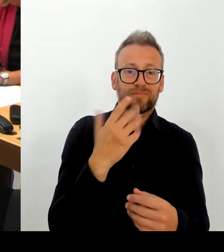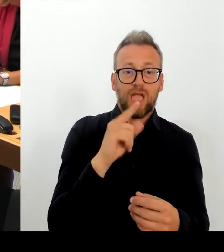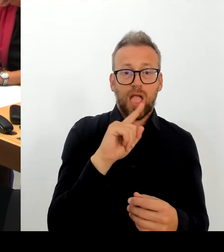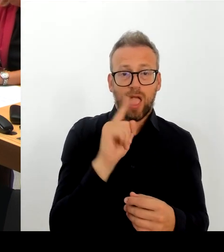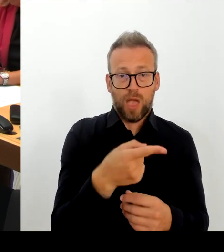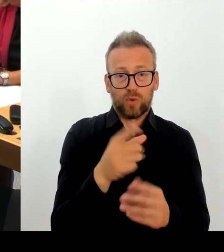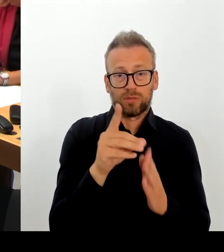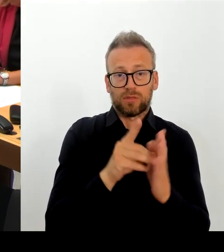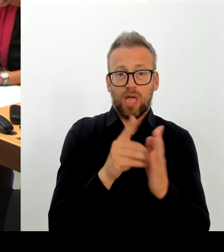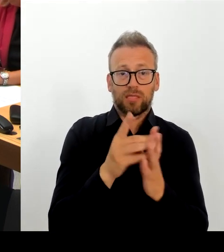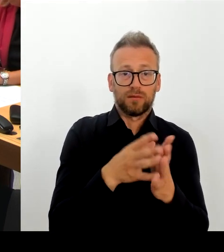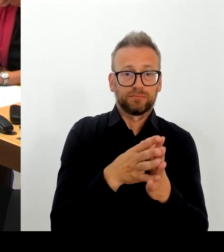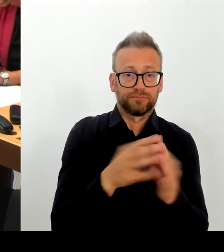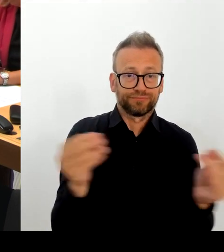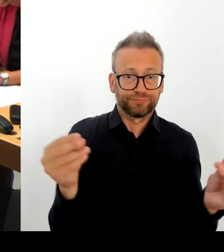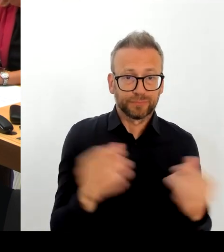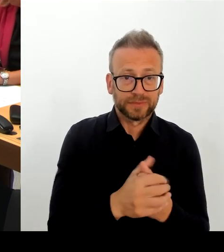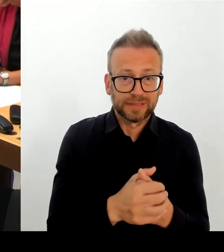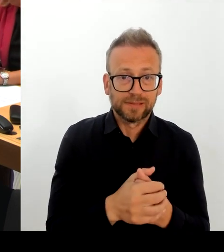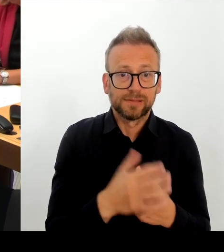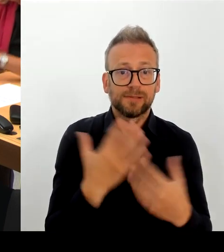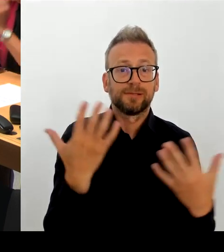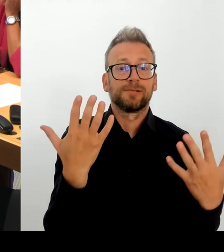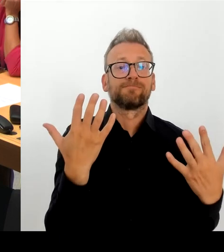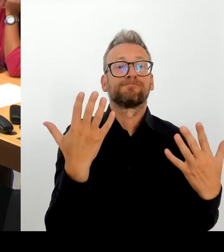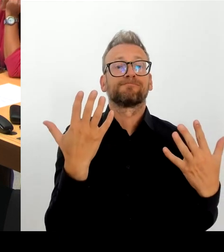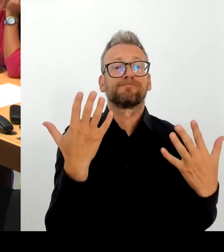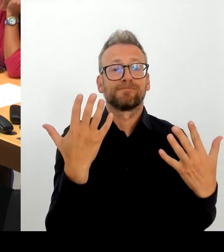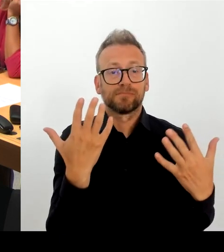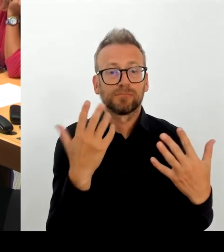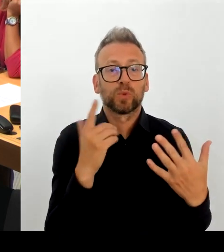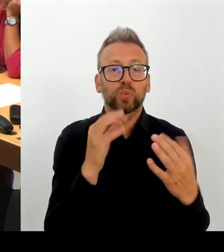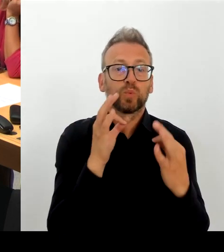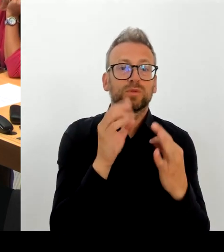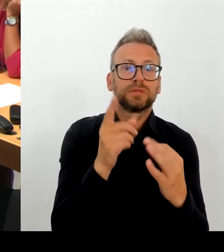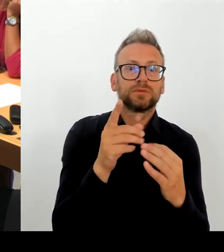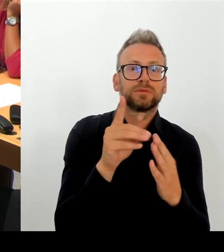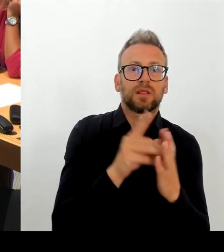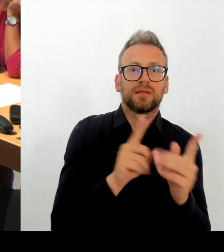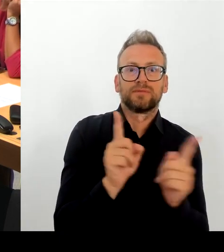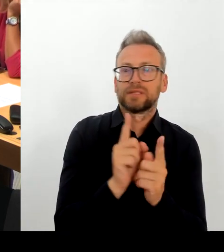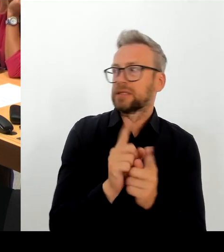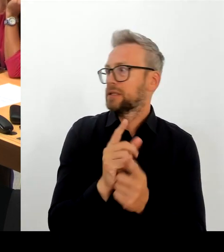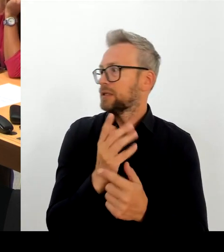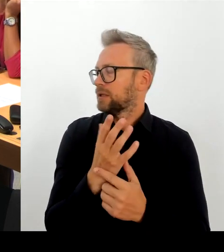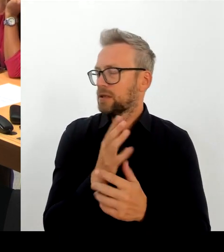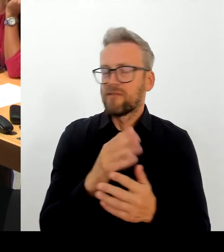Berlinerinnen und Berlinern sagen, nach allen Informationen, die aus heutiger Sicht vorliegen, die uns